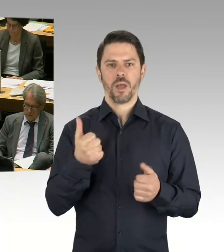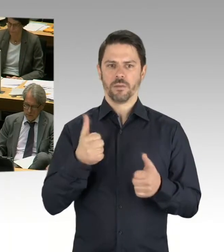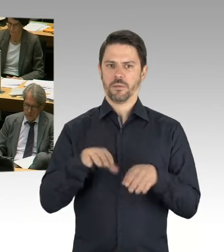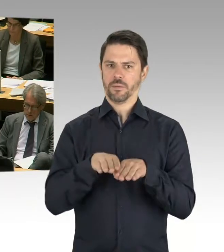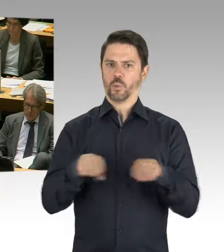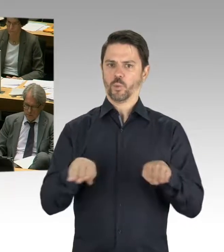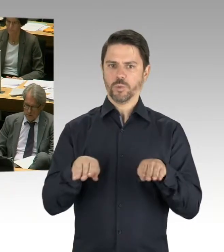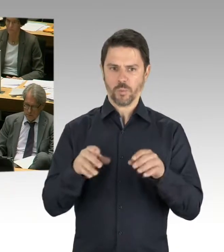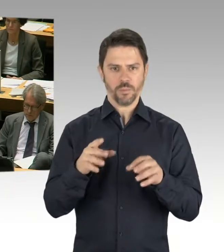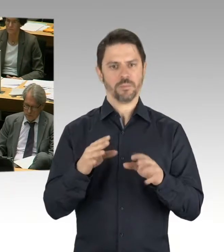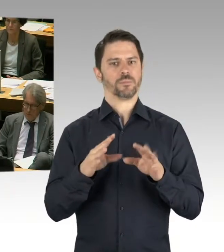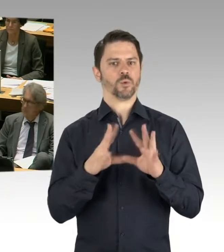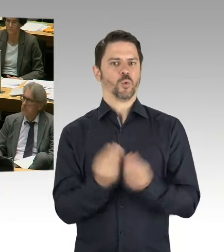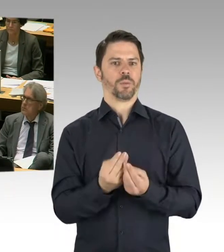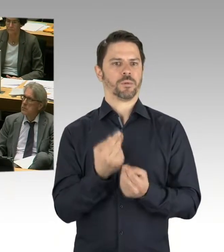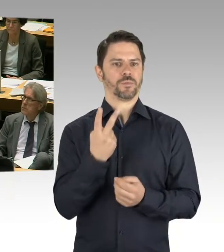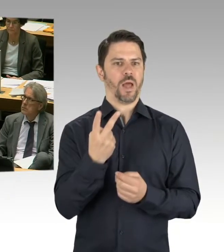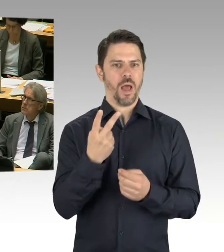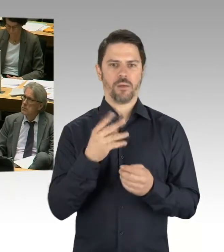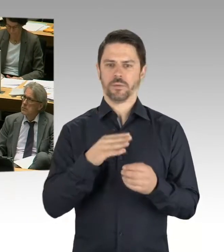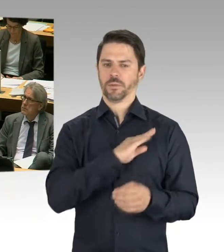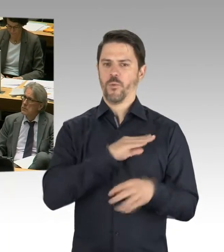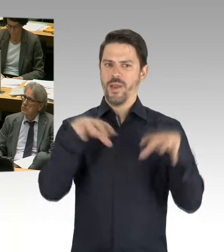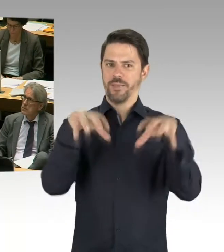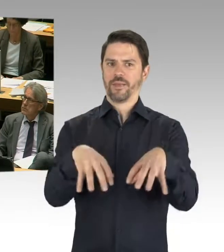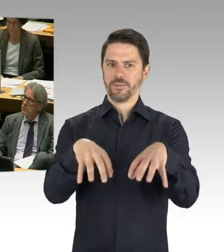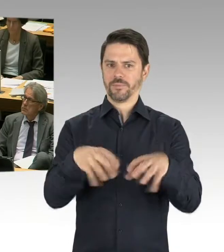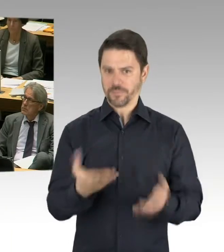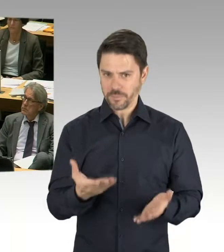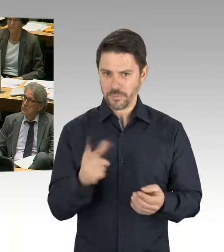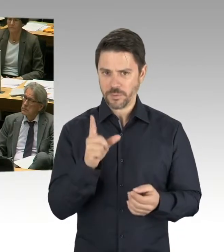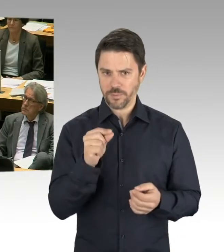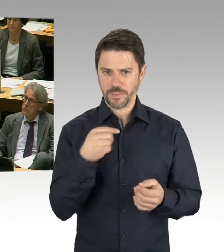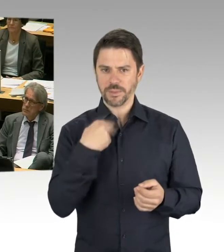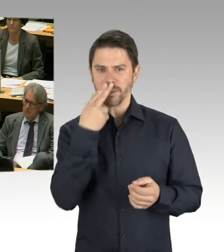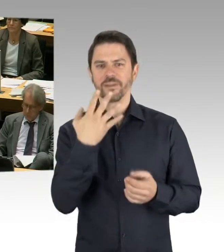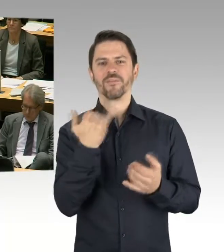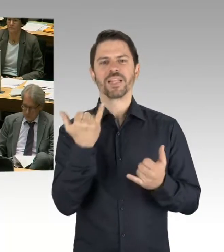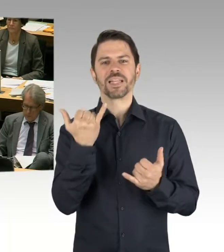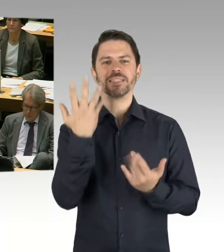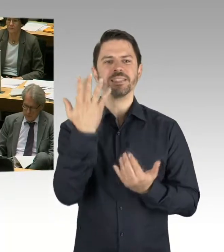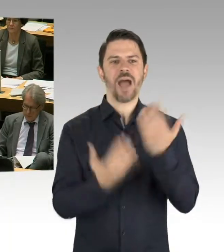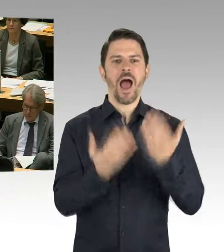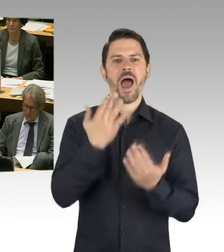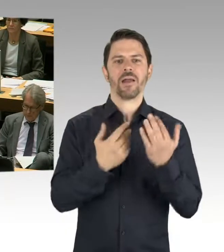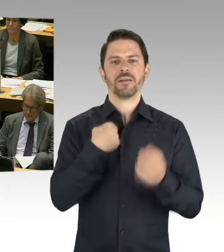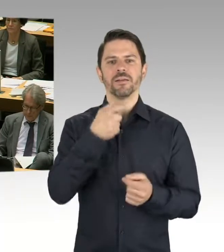sprechen wir von Seiten des Senates von dem Bau über 60 Schulen.